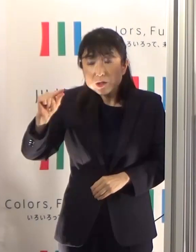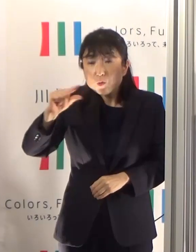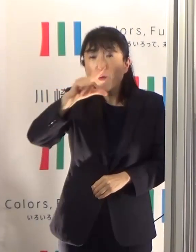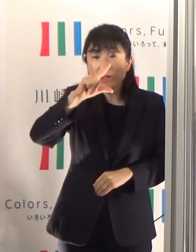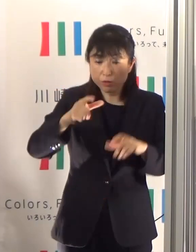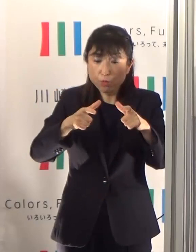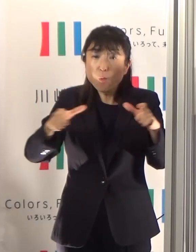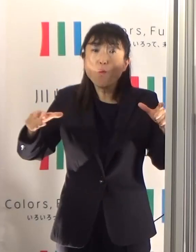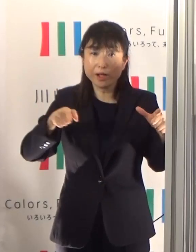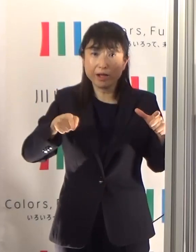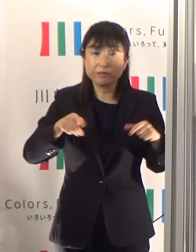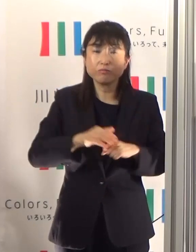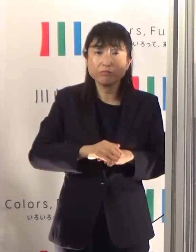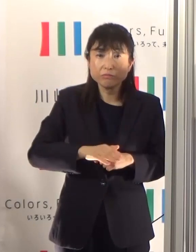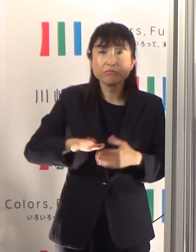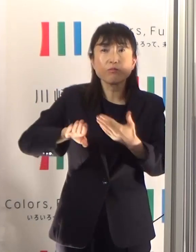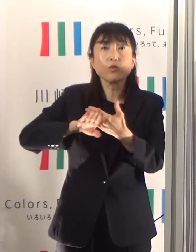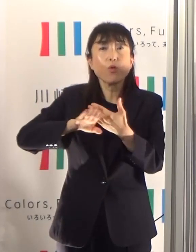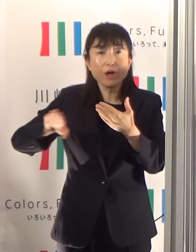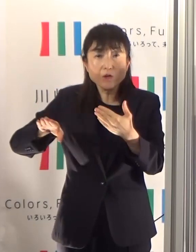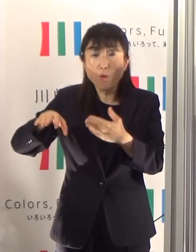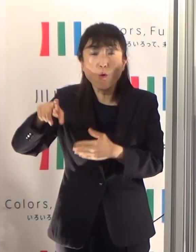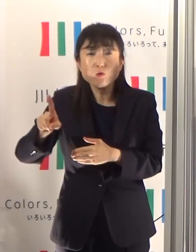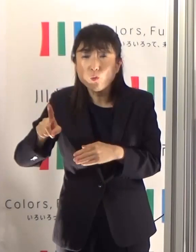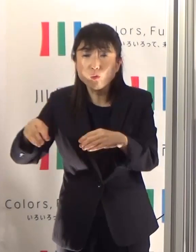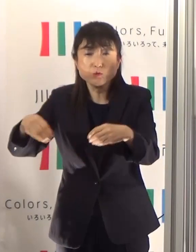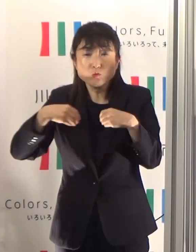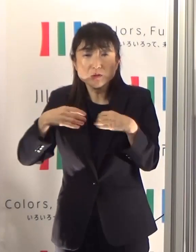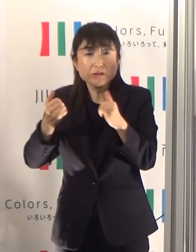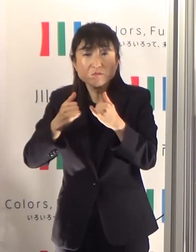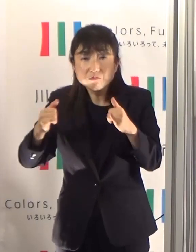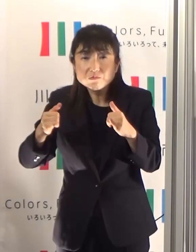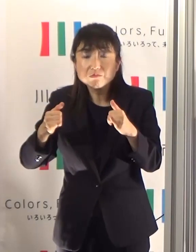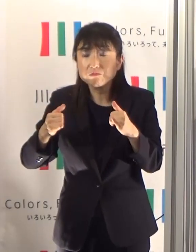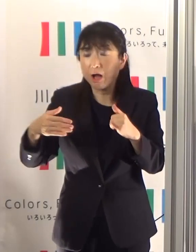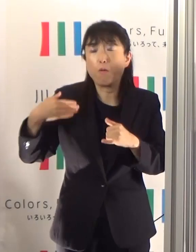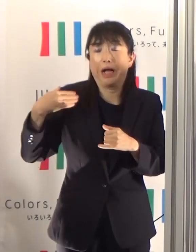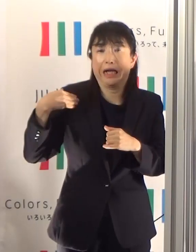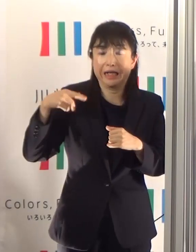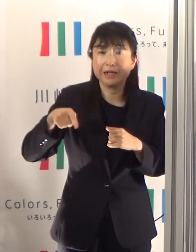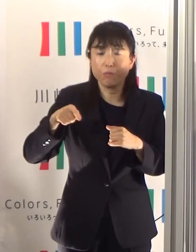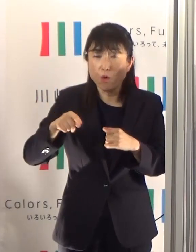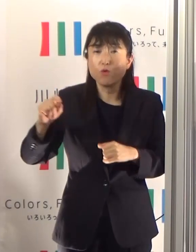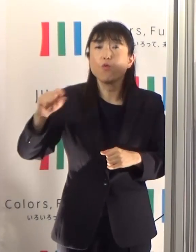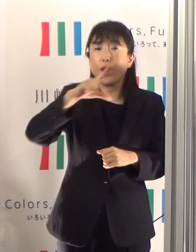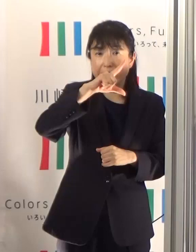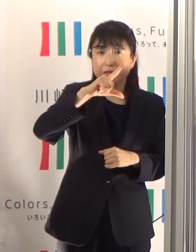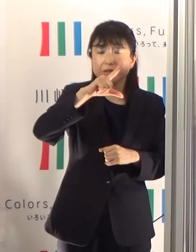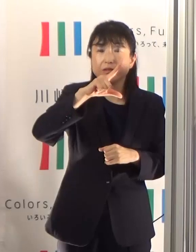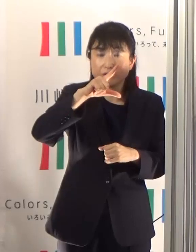他の数値も前週を上回ることが多く、指標となる目安基準を上回っています